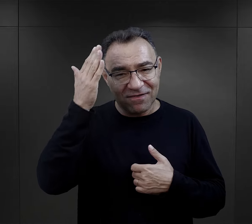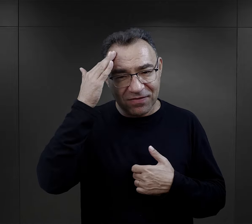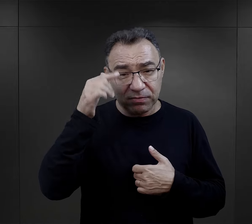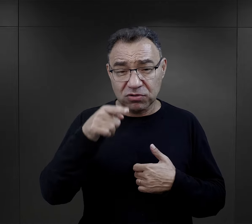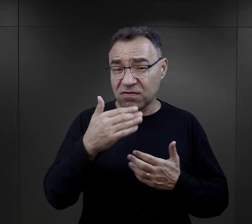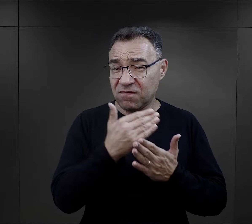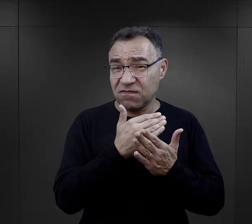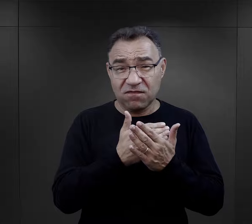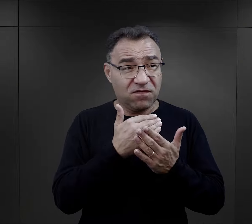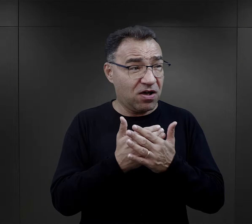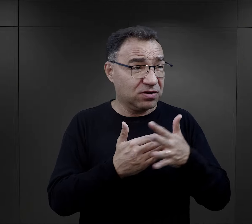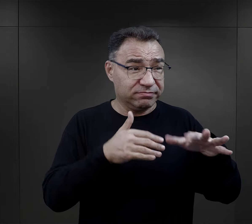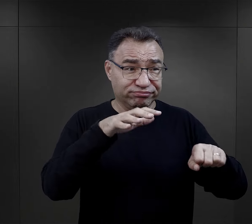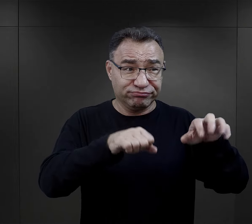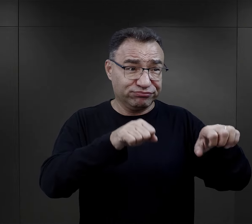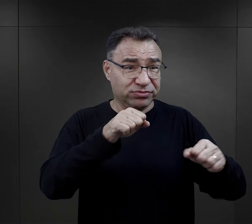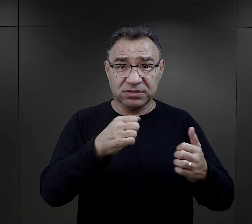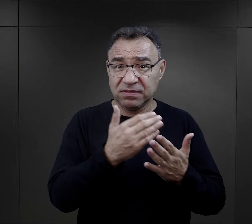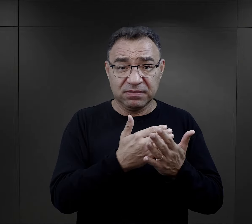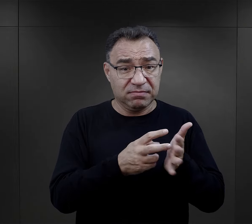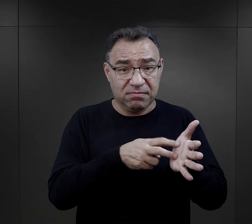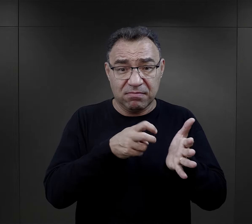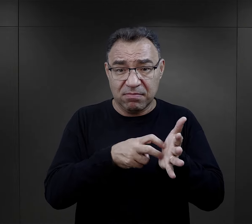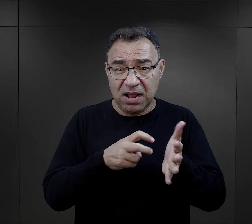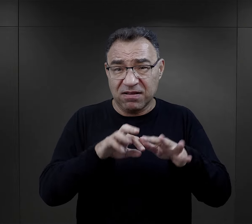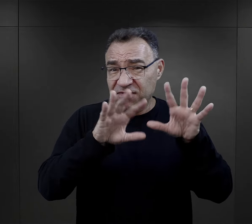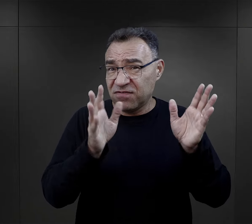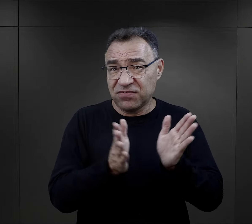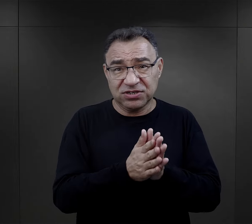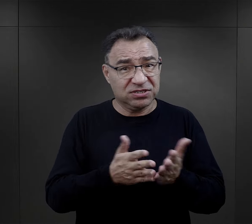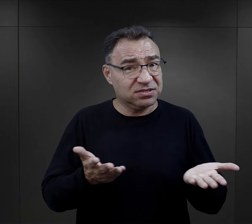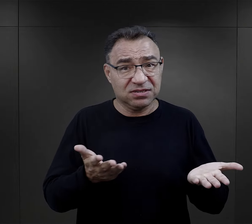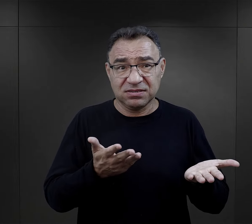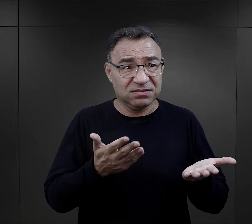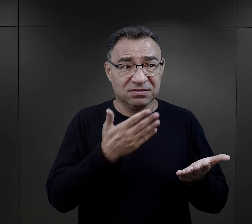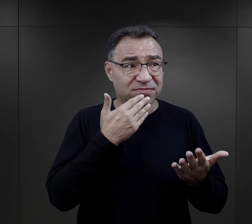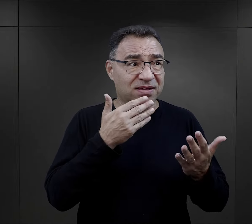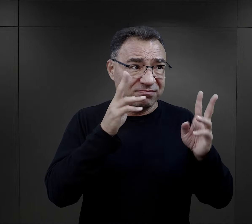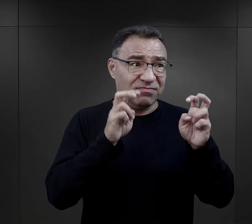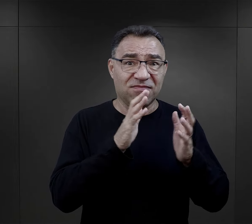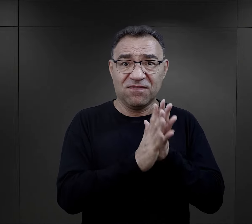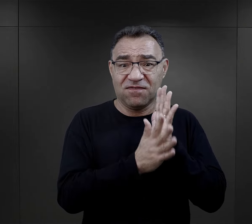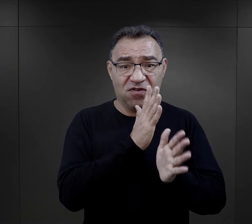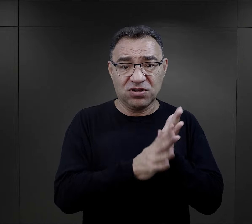przecież pamiętajmy, że są to warunki okupacyjne, braki właściwie we wszystkim,